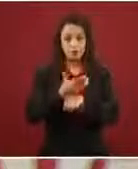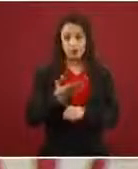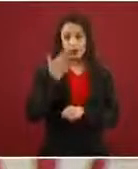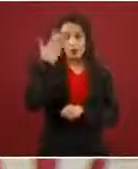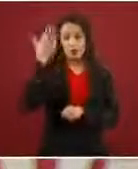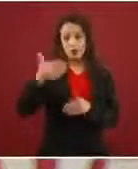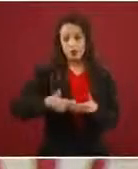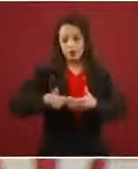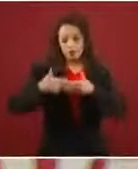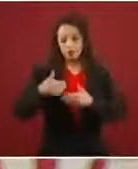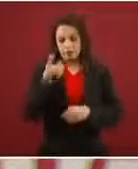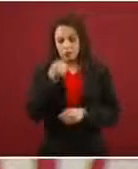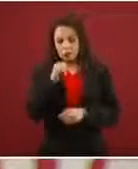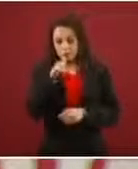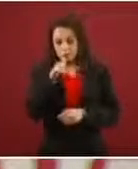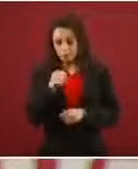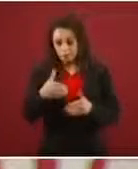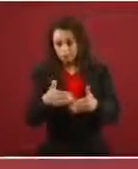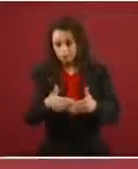se redujo sustancialmente. ¿Por qué?